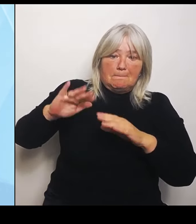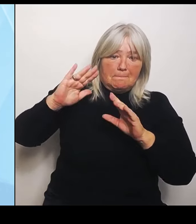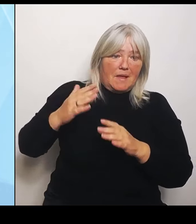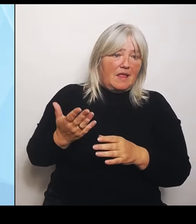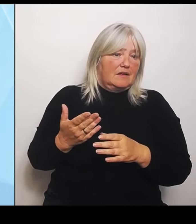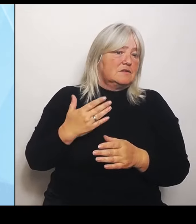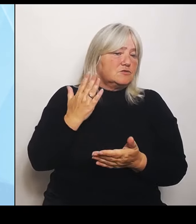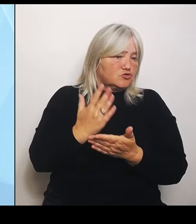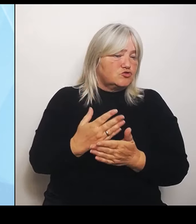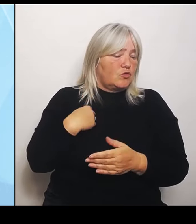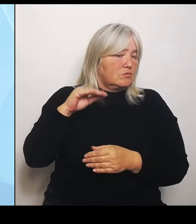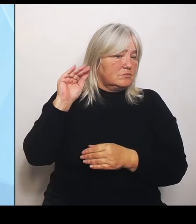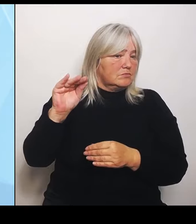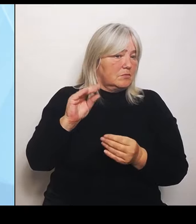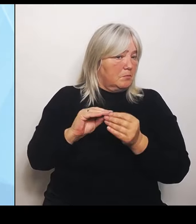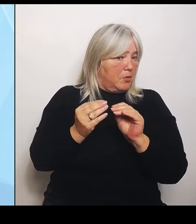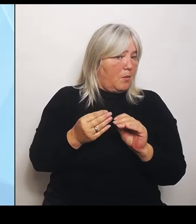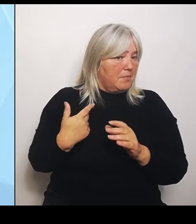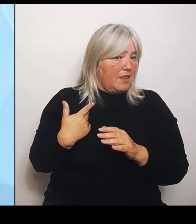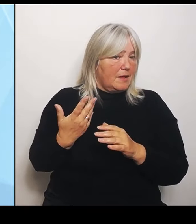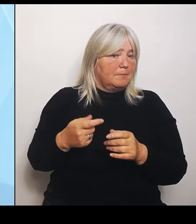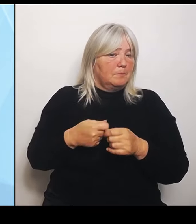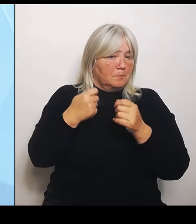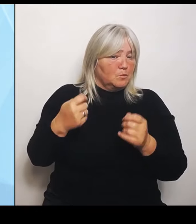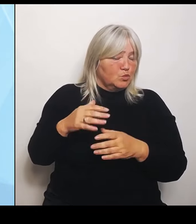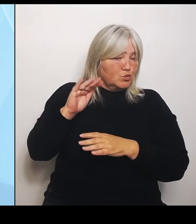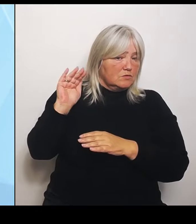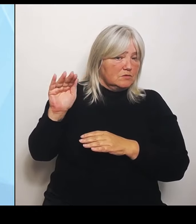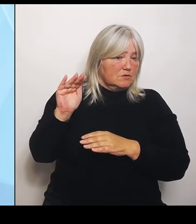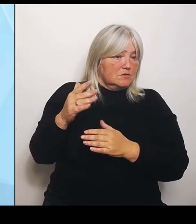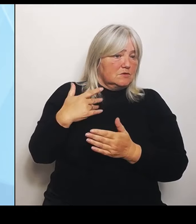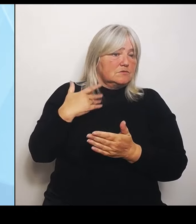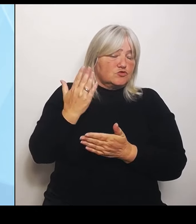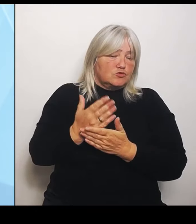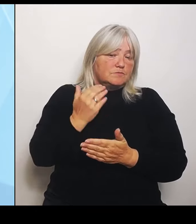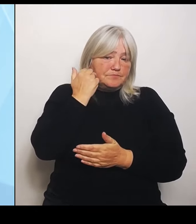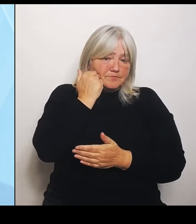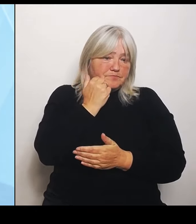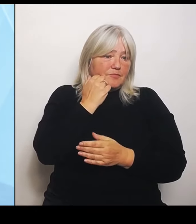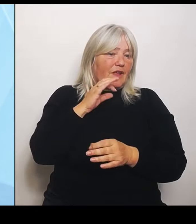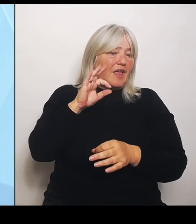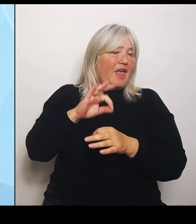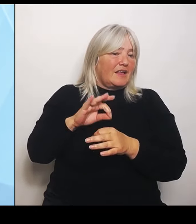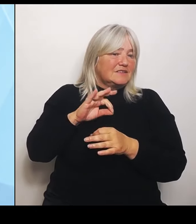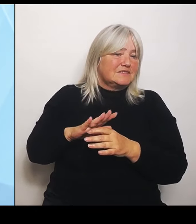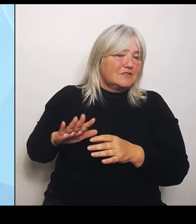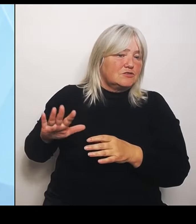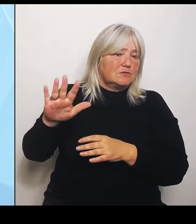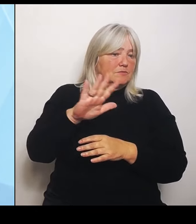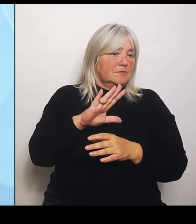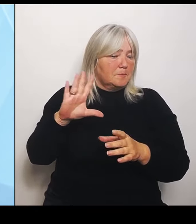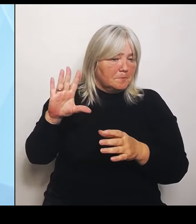gebeten, die Ärzteschaft mit einzubeziehen. Am Ende des Tages wurde in die Reform eigentlich keiner richtig einbezogen.